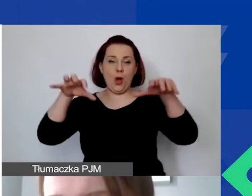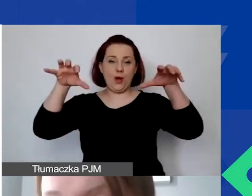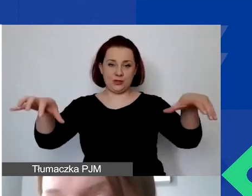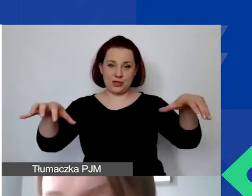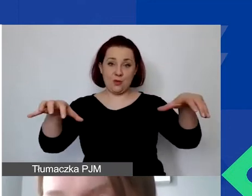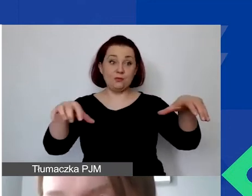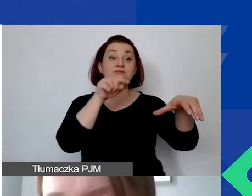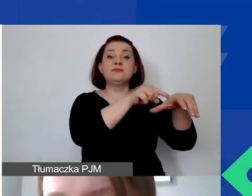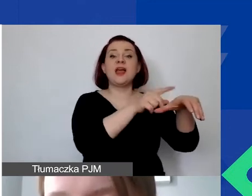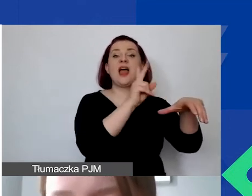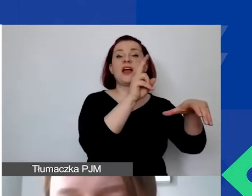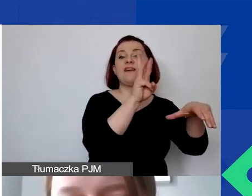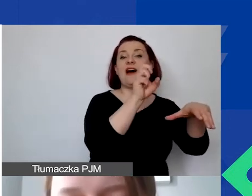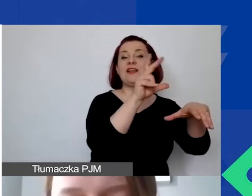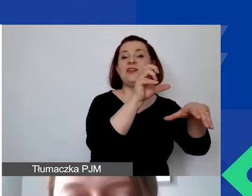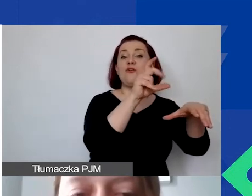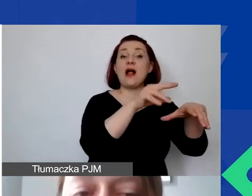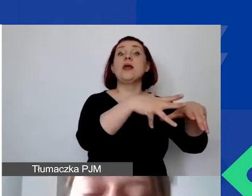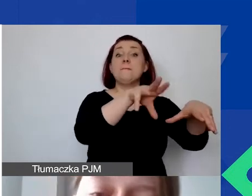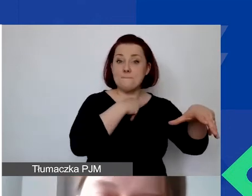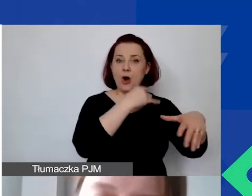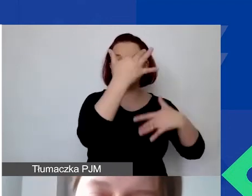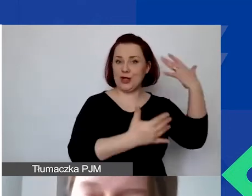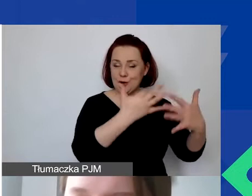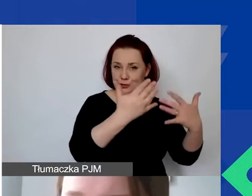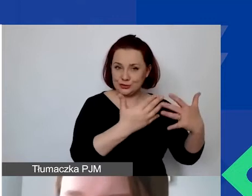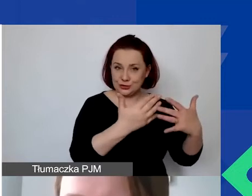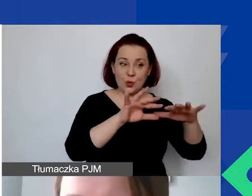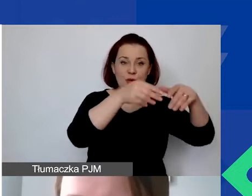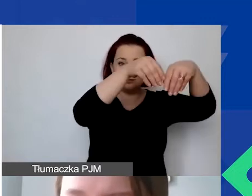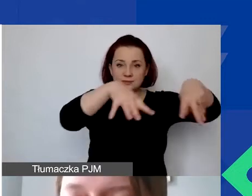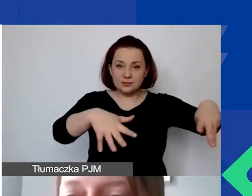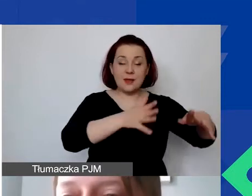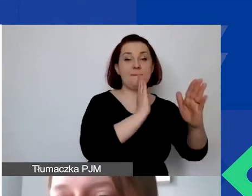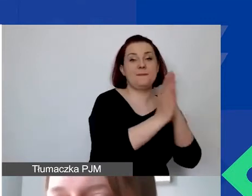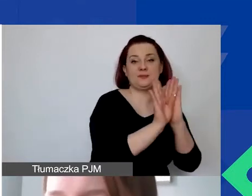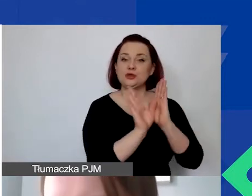czyli te, które można sfinansować w ramach grantu, na koszty bezpośrednie i pośrednie.